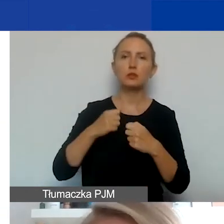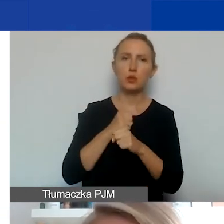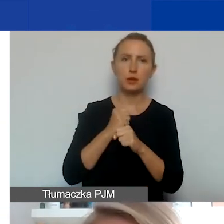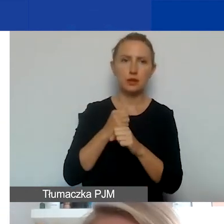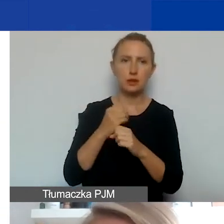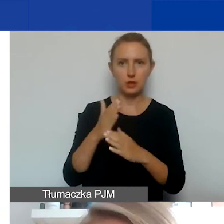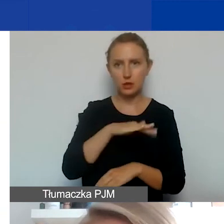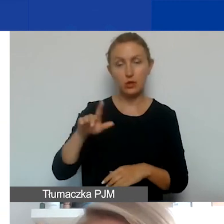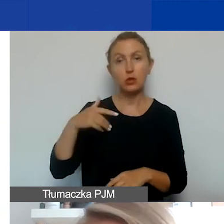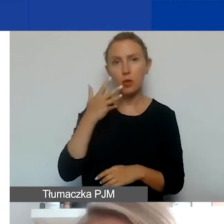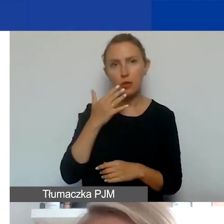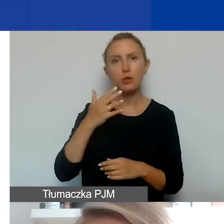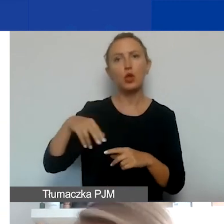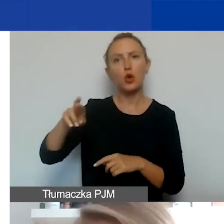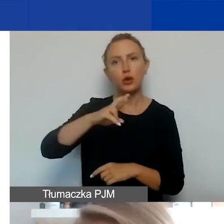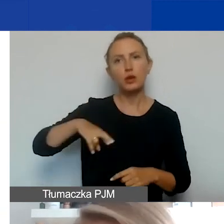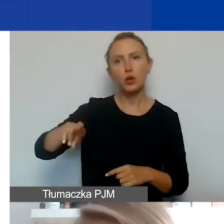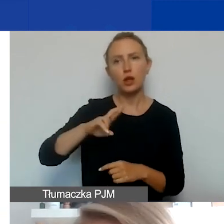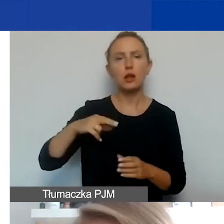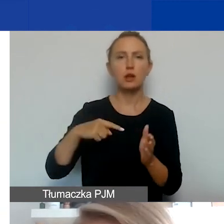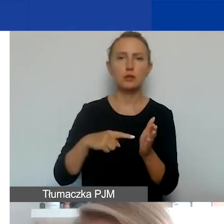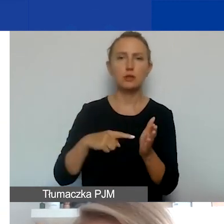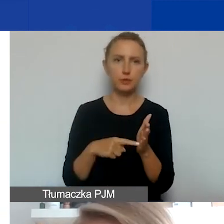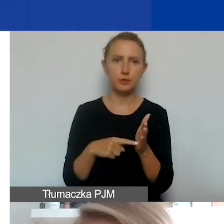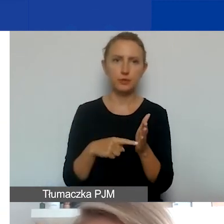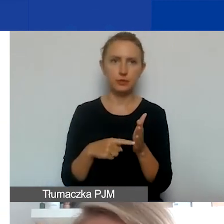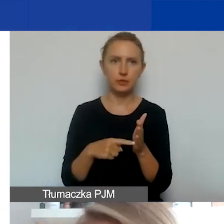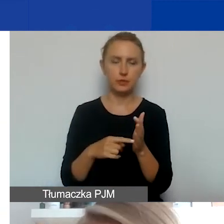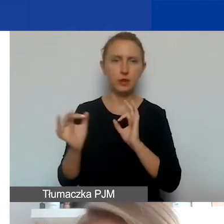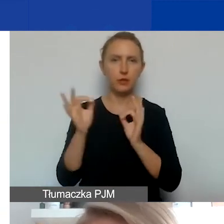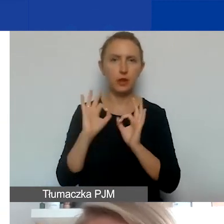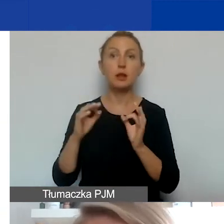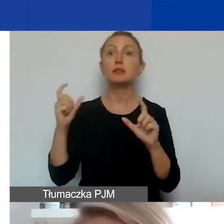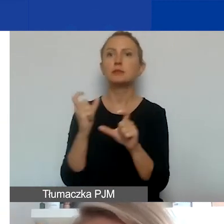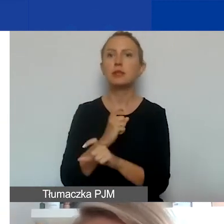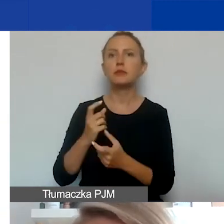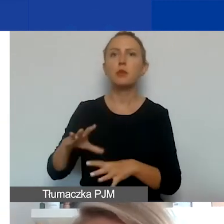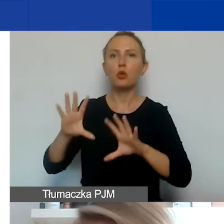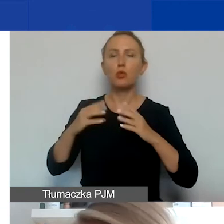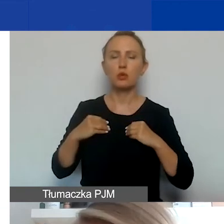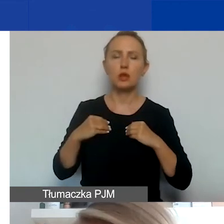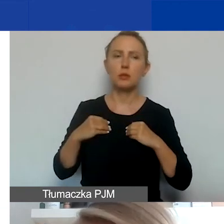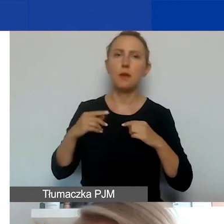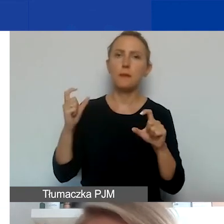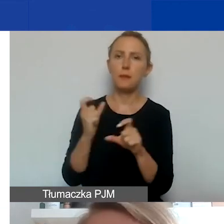współpracy regionalną. Znajdziecie informacje o współpracy z Państwami-Beneficjentami i państwami ościennymi.